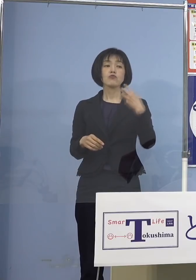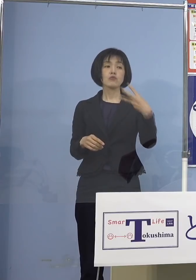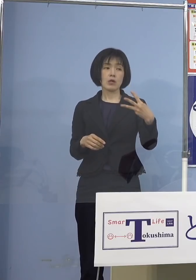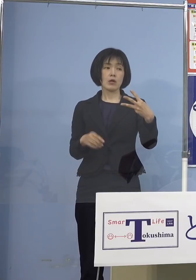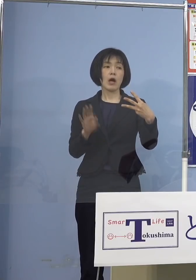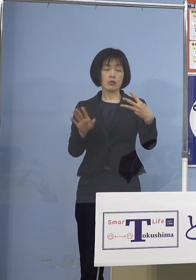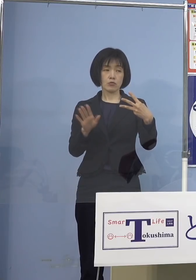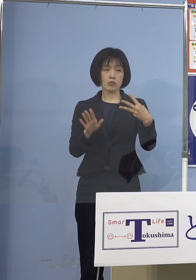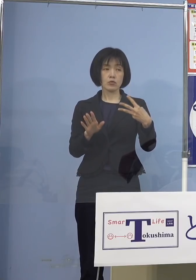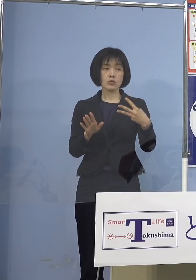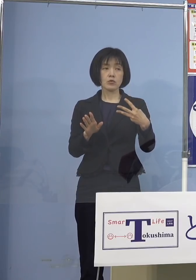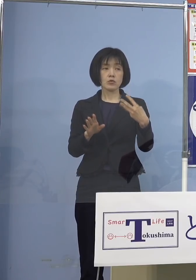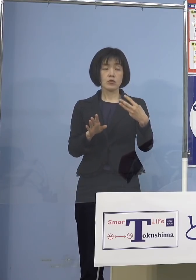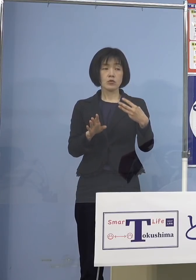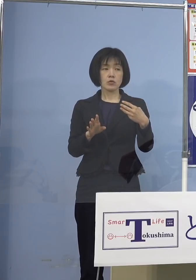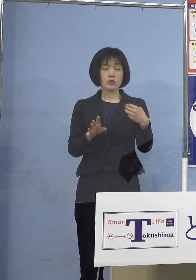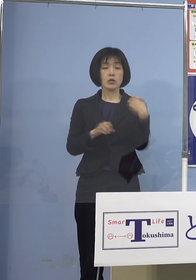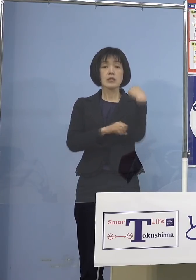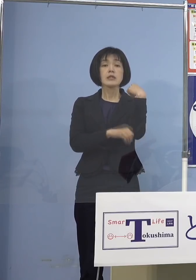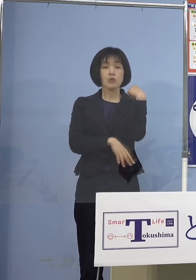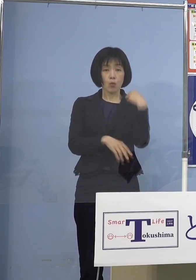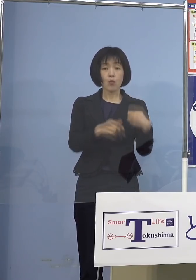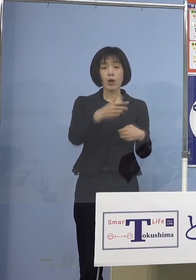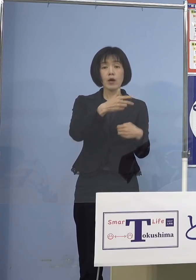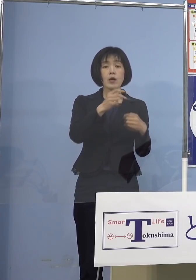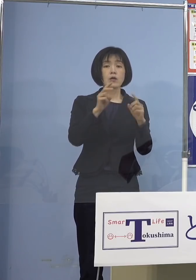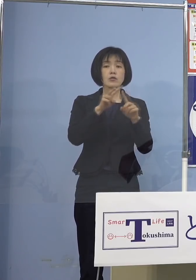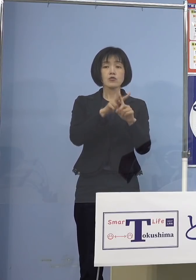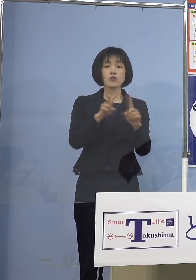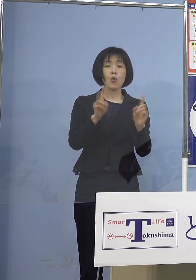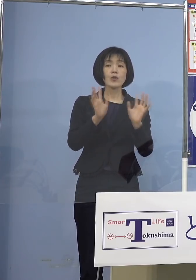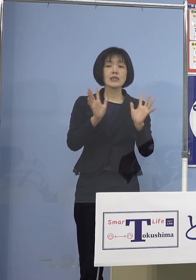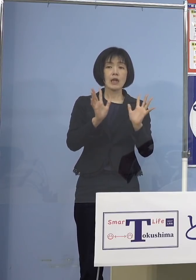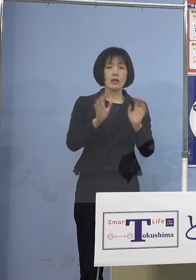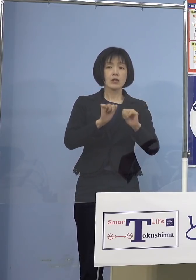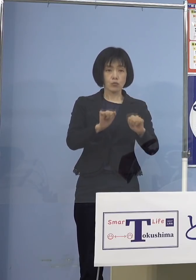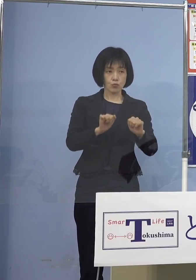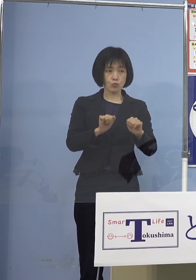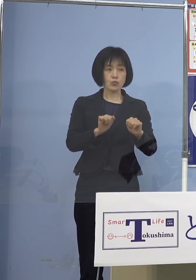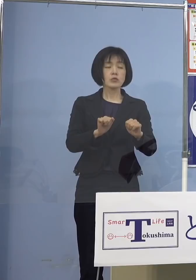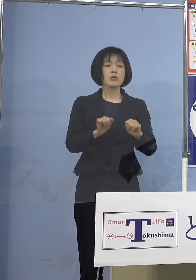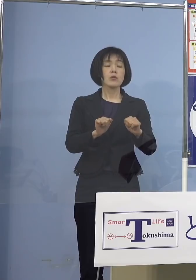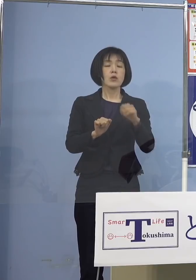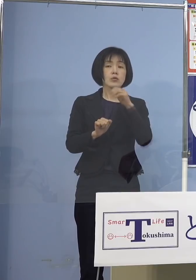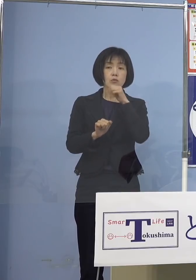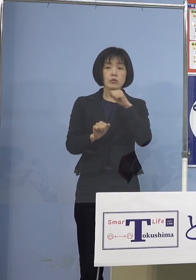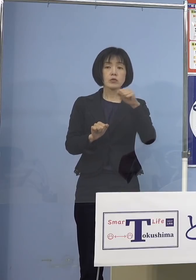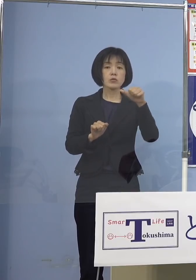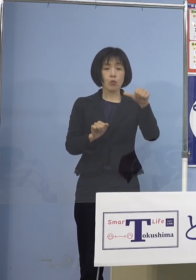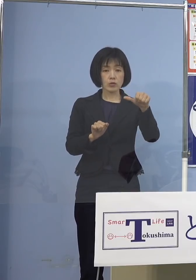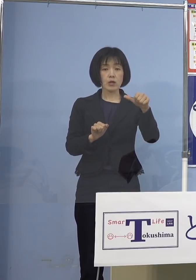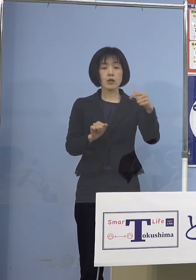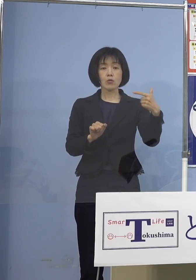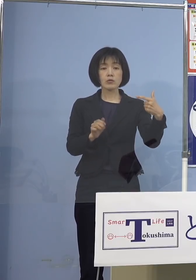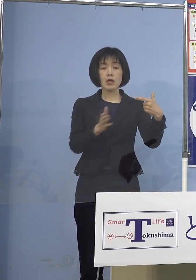そして打ち手を 探してやってもらうんですが やはり5歳から11歳 特に5歳、6歳の子どもさんに打つとなると